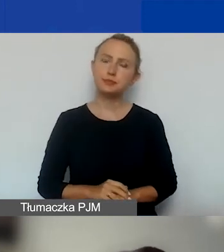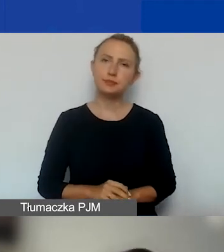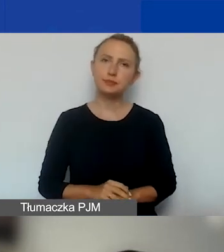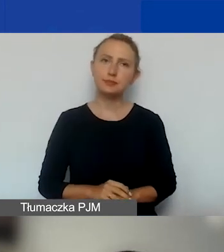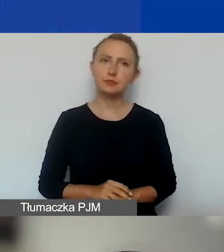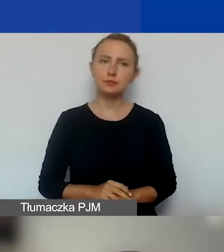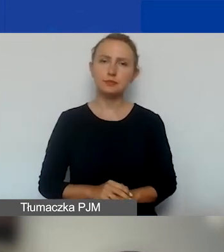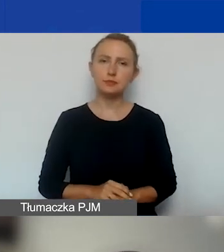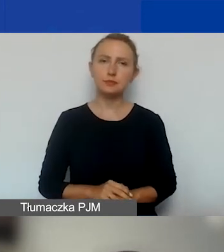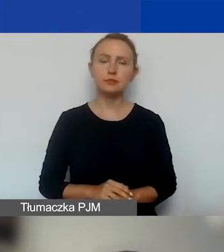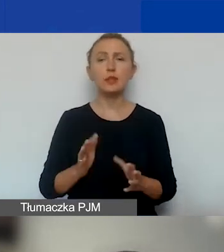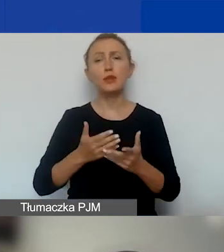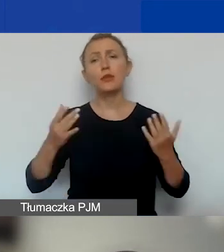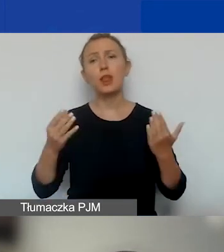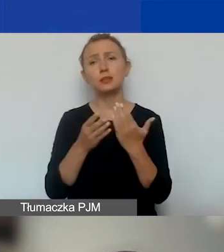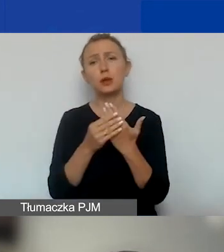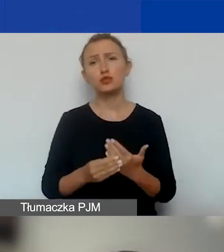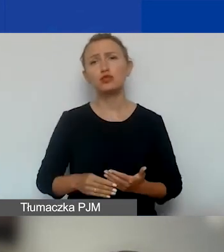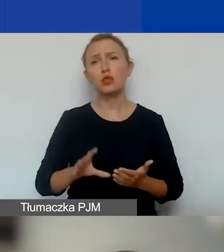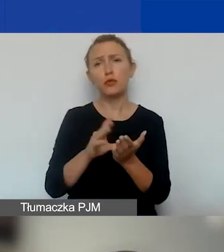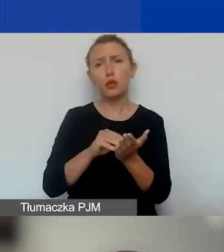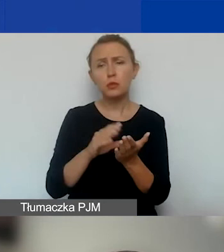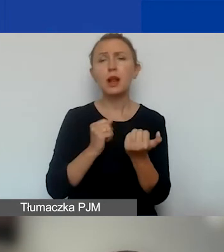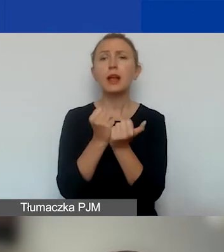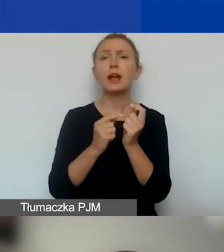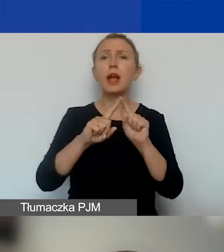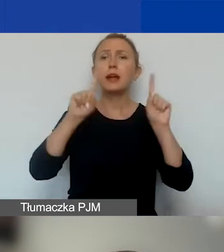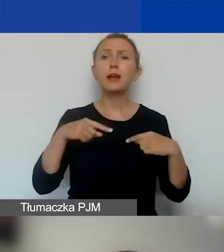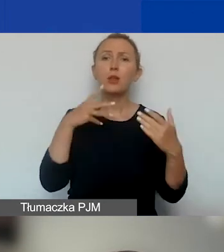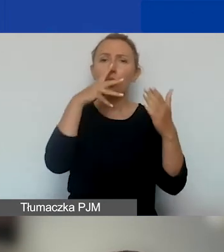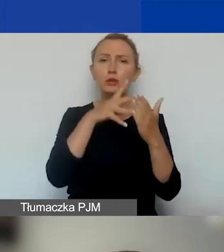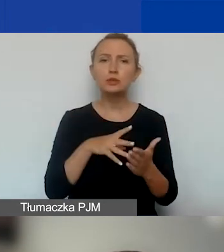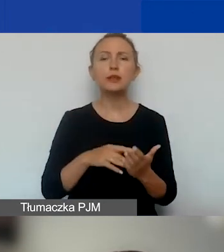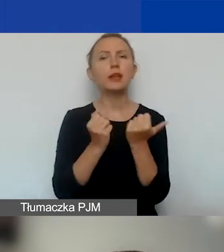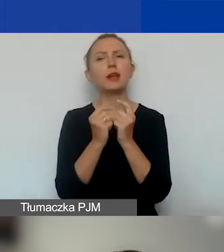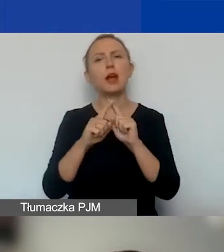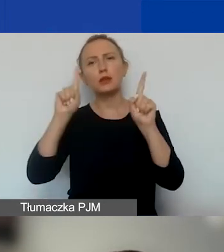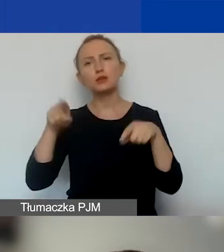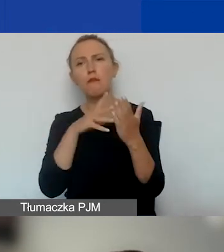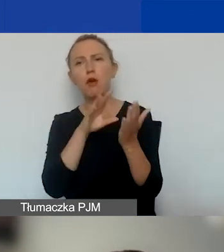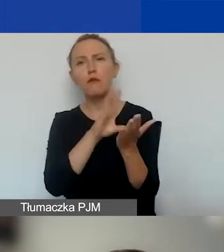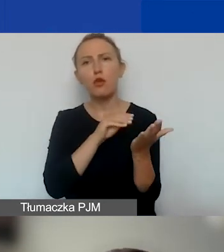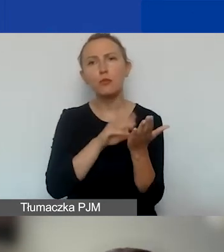I wiele załączników formalnych, w tym karta oceny formalnej i karta oceny merytorycznej.